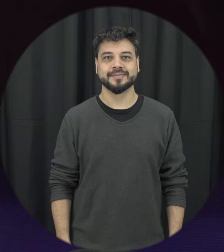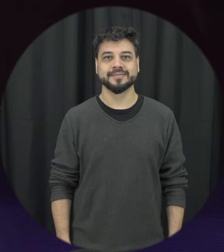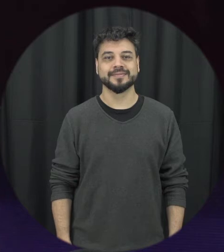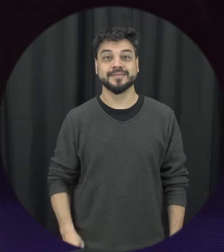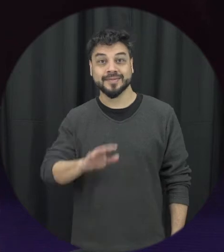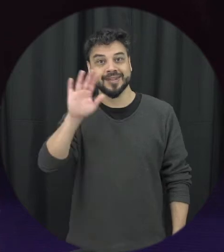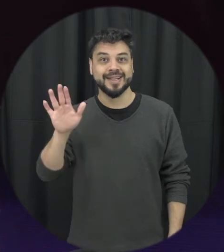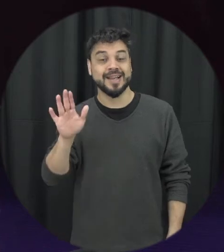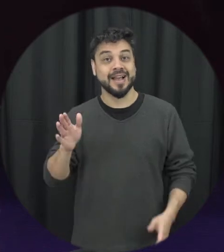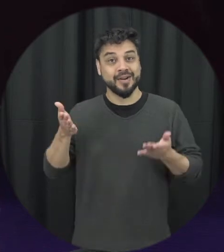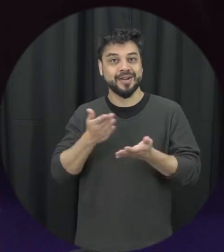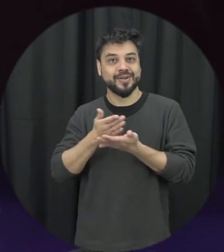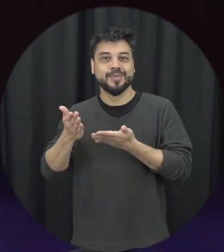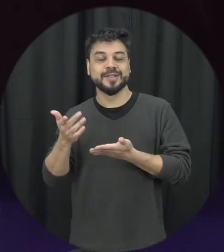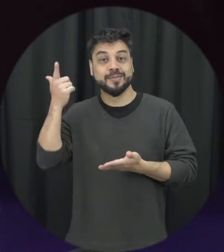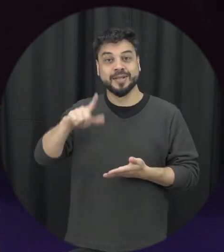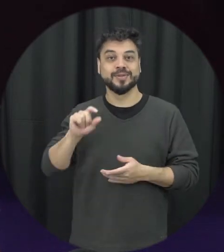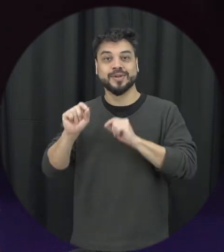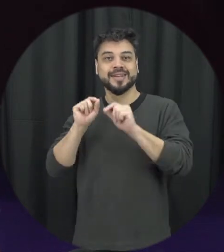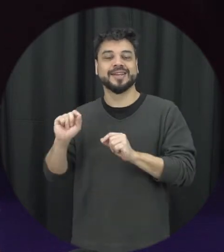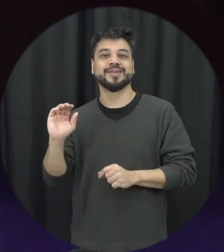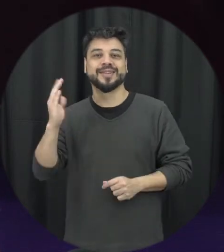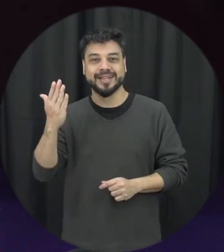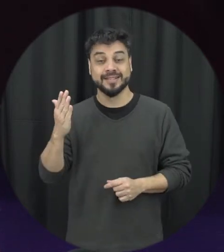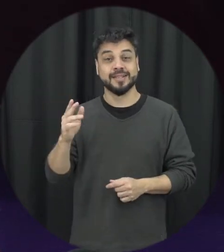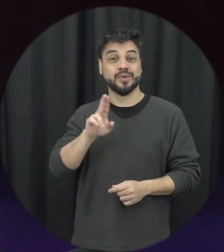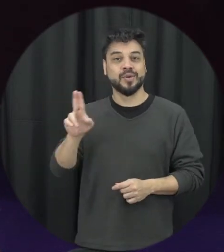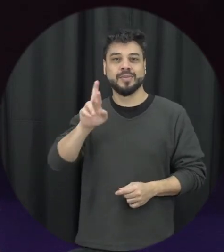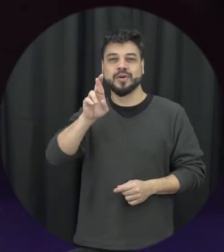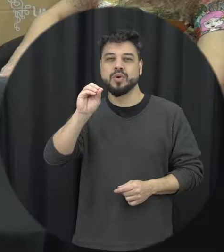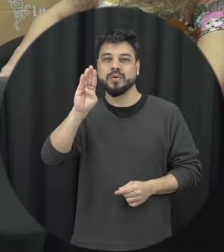Olá, estamos começando mais um episódio do que passa eu sou Roberta, estou aqui com a